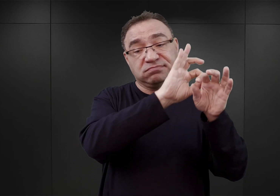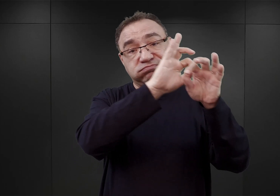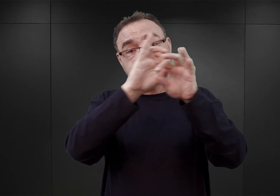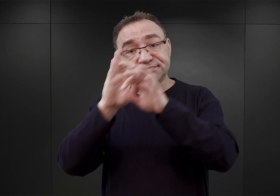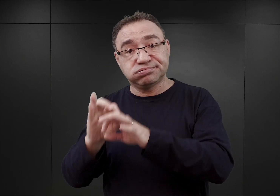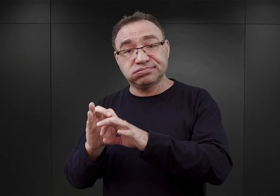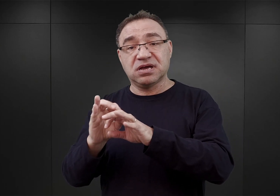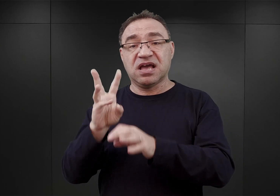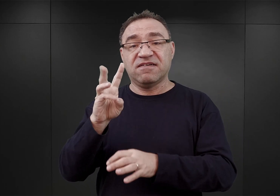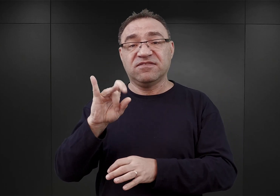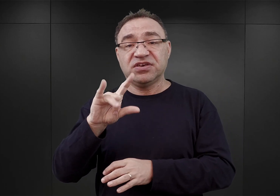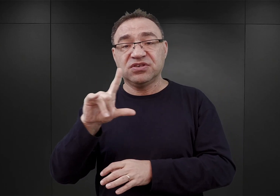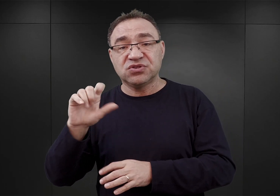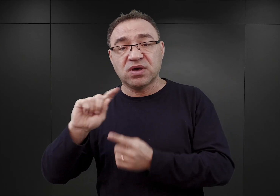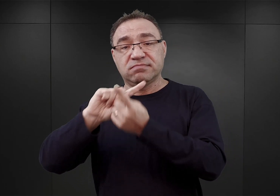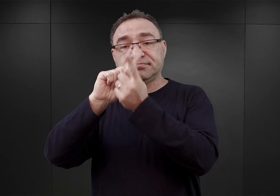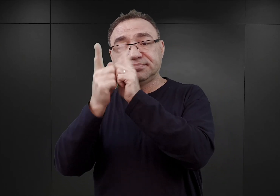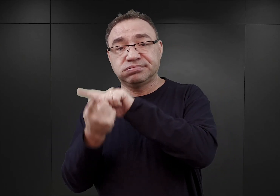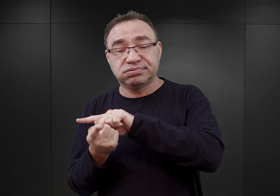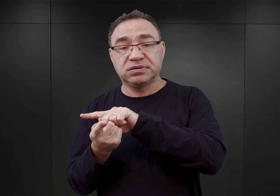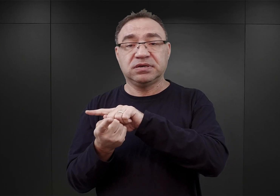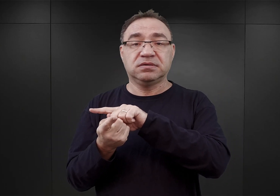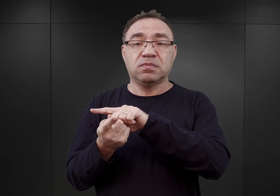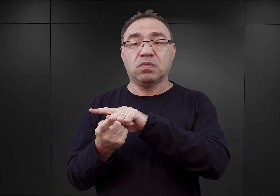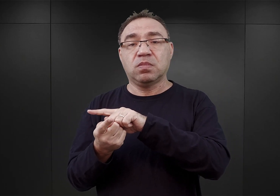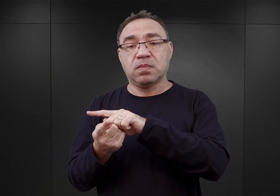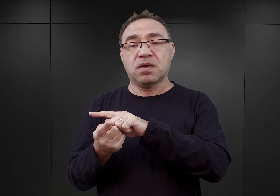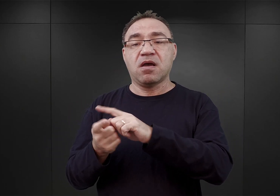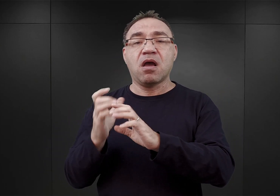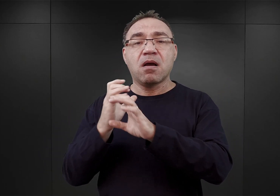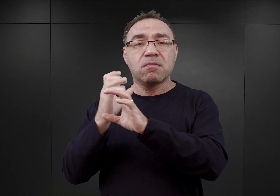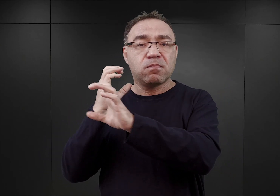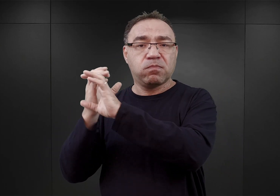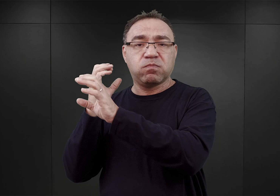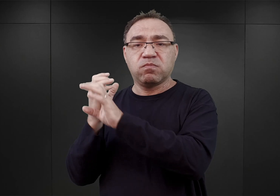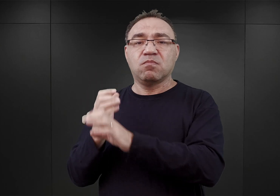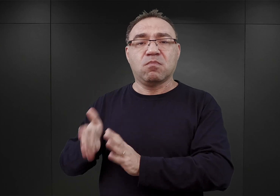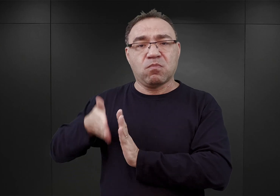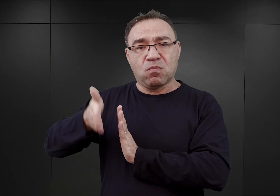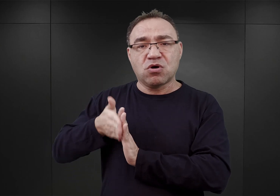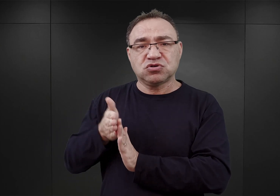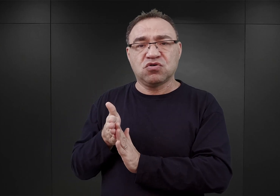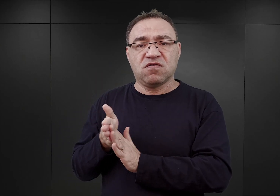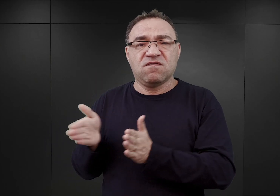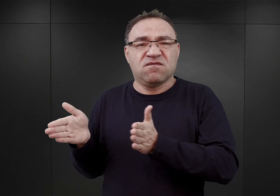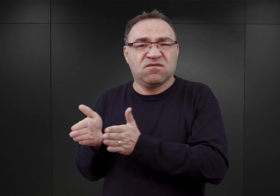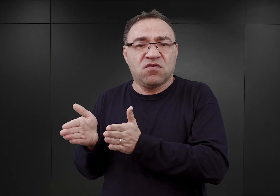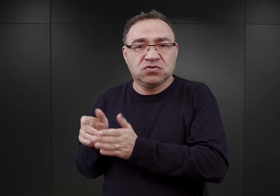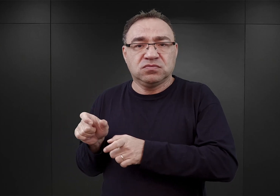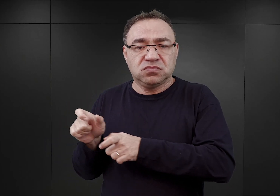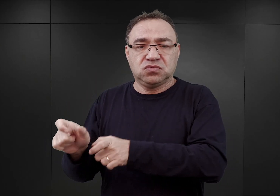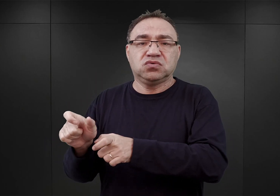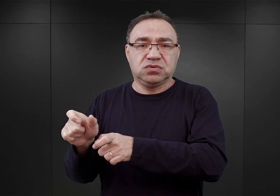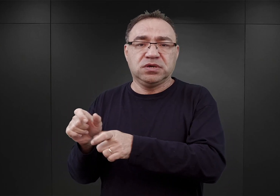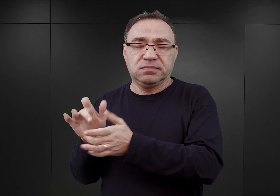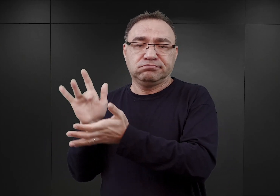tam po przeprawie, mieli oni być załadowani na wagony kolejki wąskotorowej i dowożeni już dalej bezpośrednio do obozu w Sztutowie.